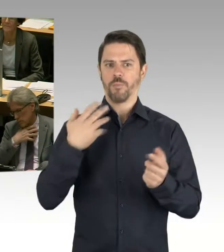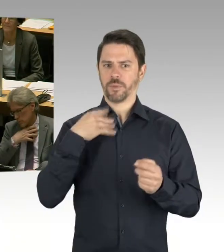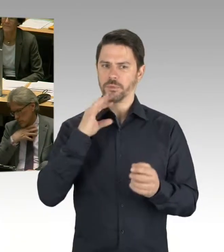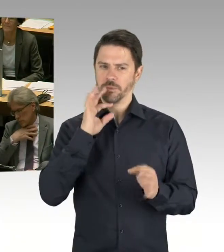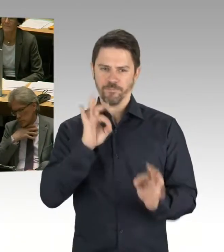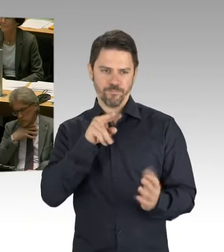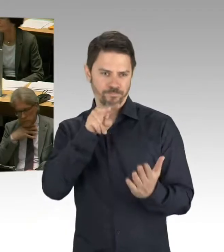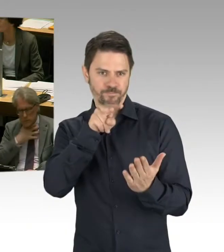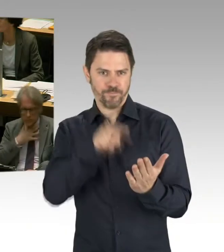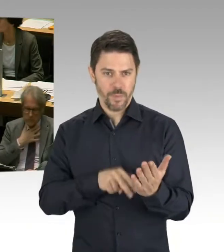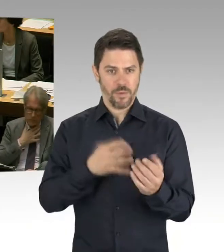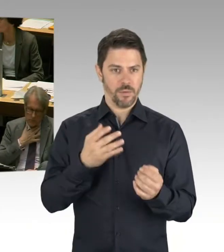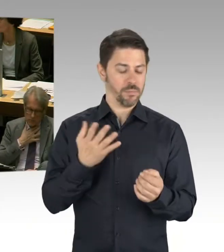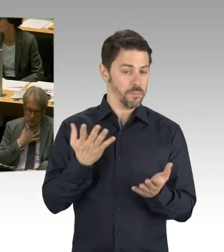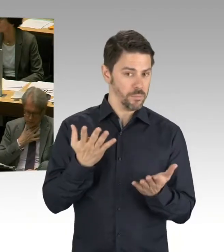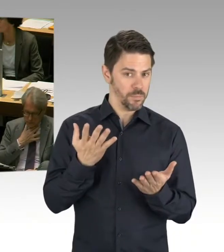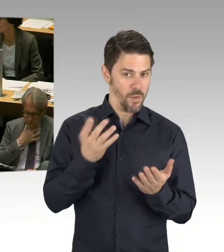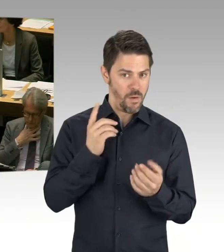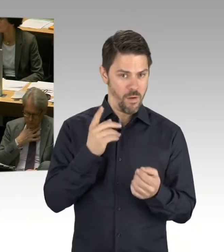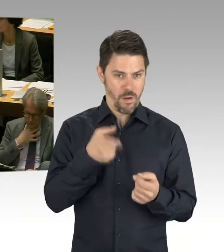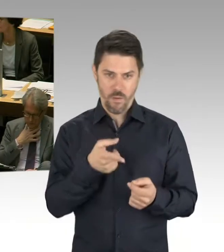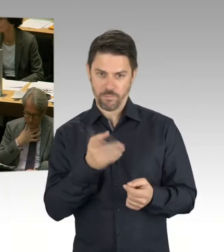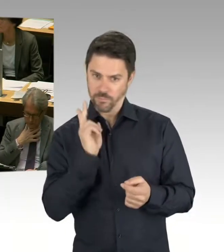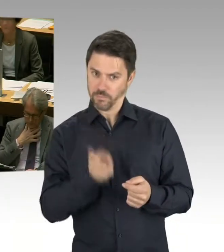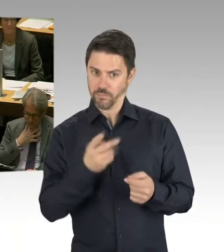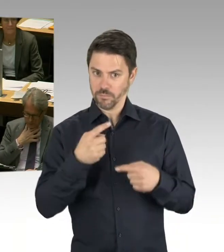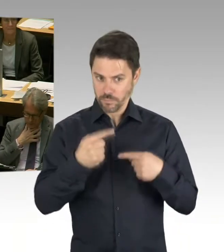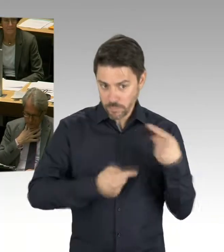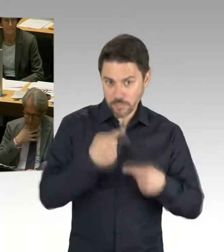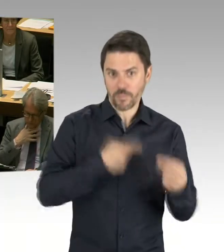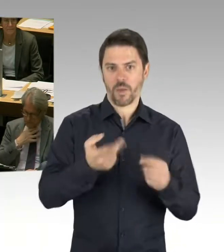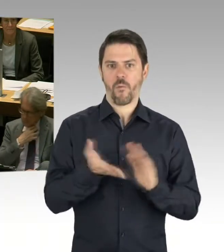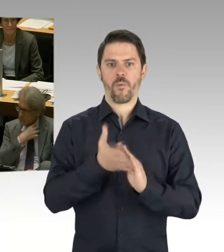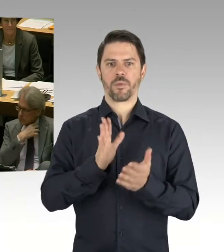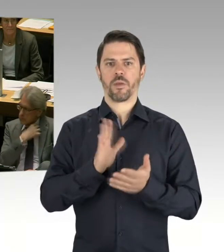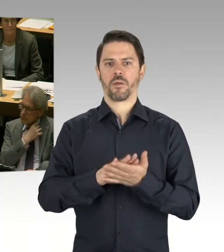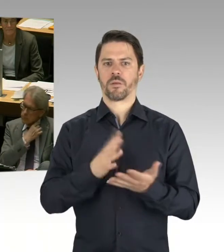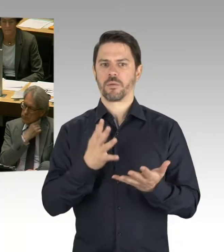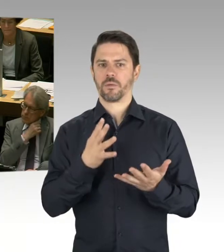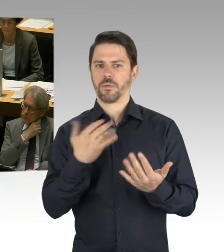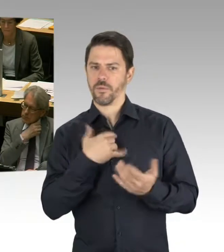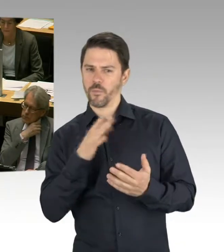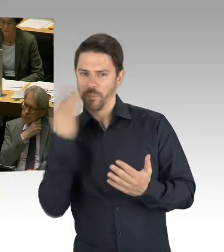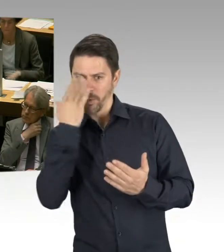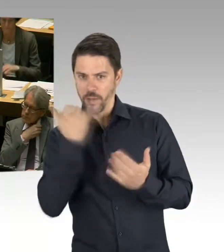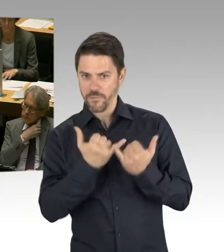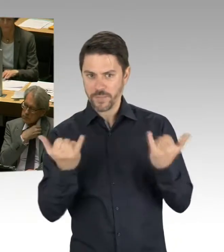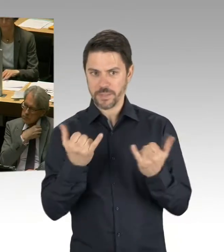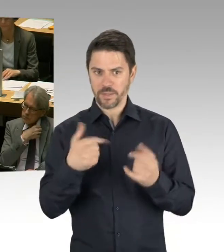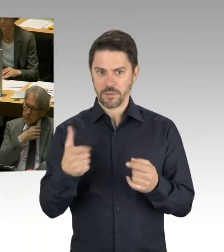Und für mich jetzt als Senatsverwaltung für Bildung, wo ja die zentrale Steuerung auch angesiedelt ist, haben wir auch aufgrund der Studie,